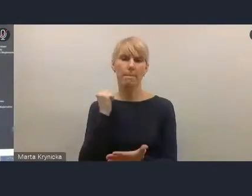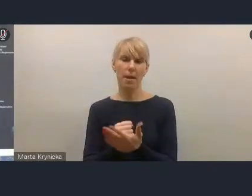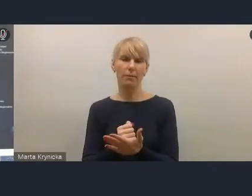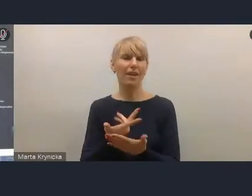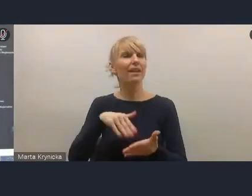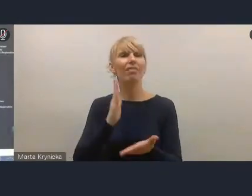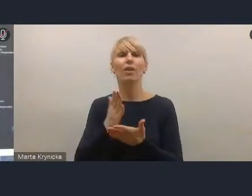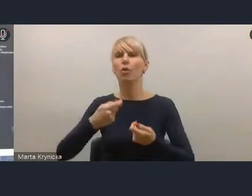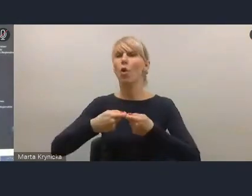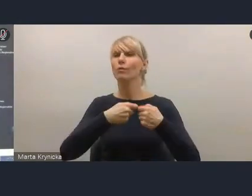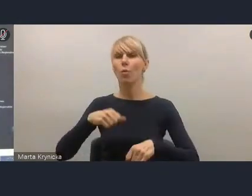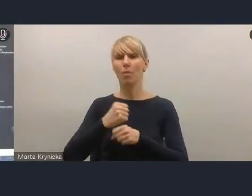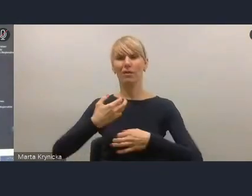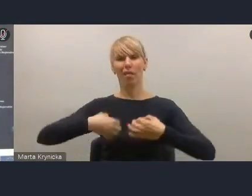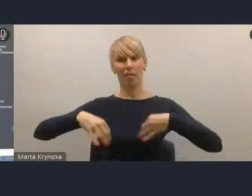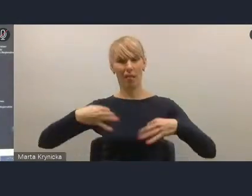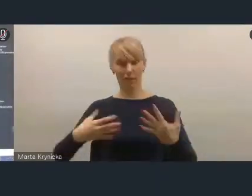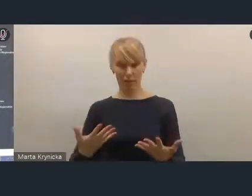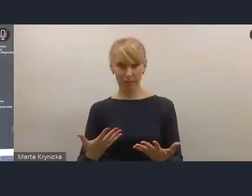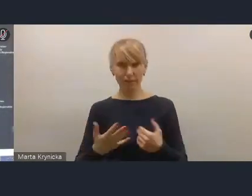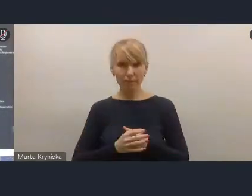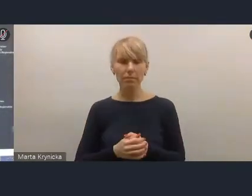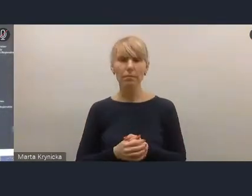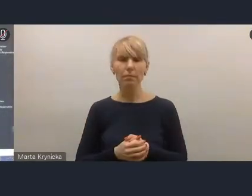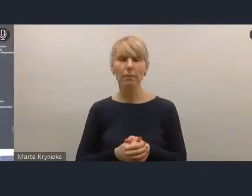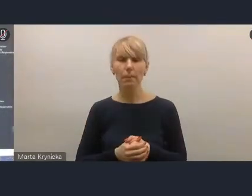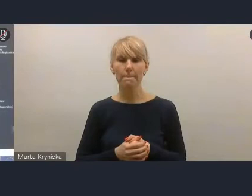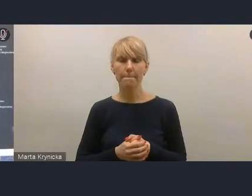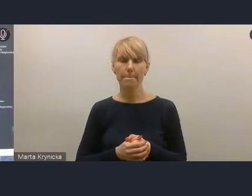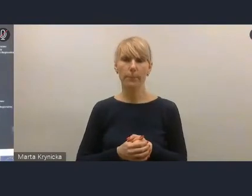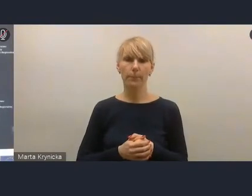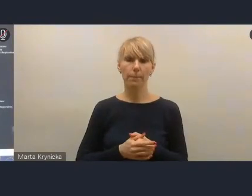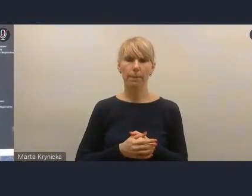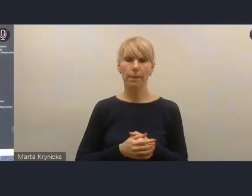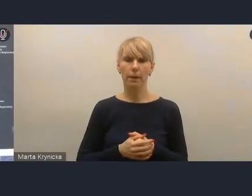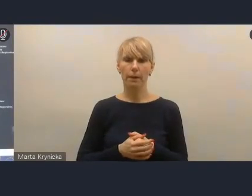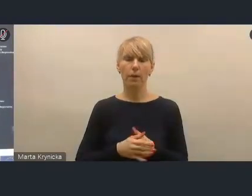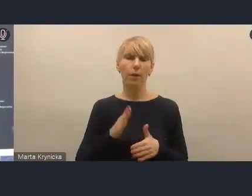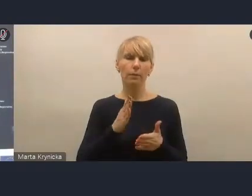bo też widzimy pewne mechanizmy, że mimo instrumentów, mimo dużego nacisku,